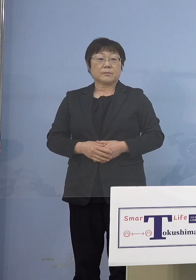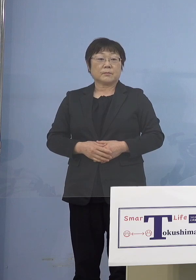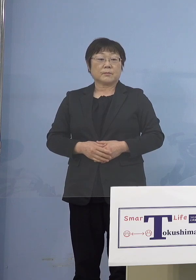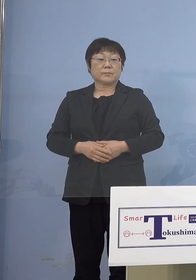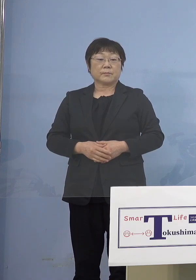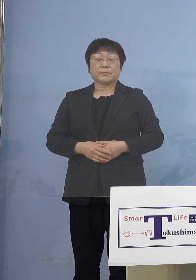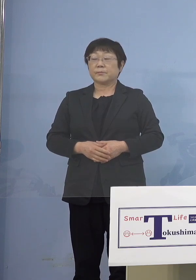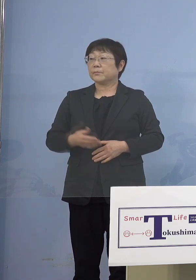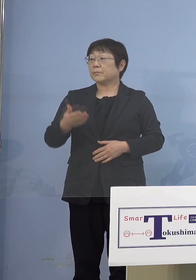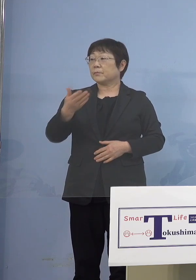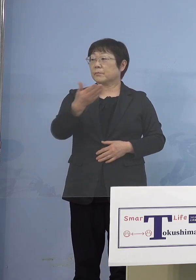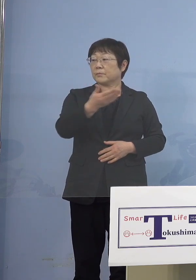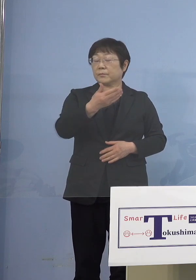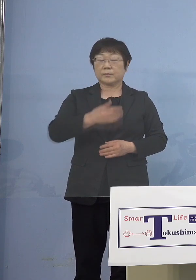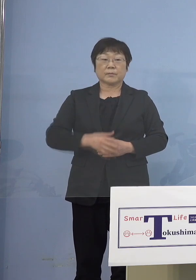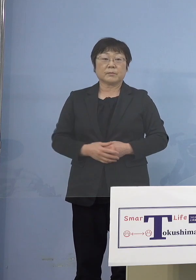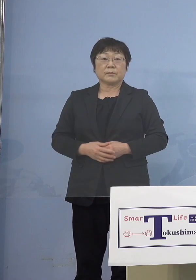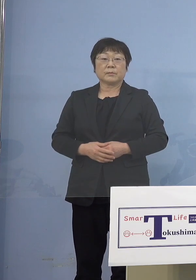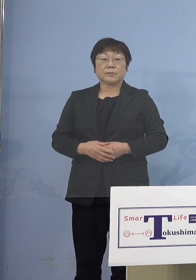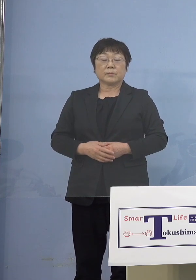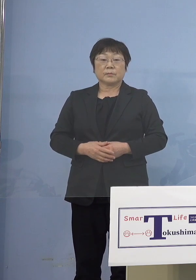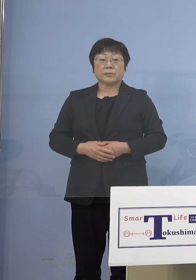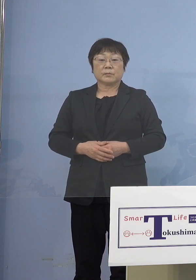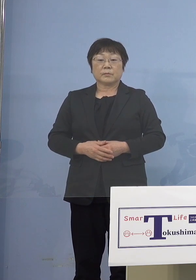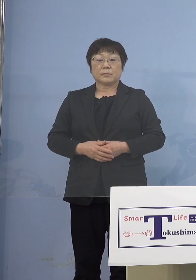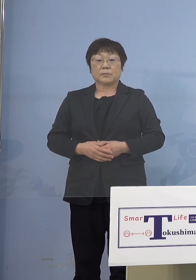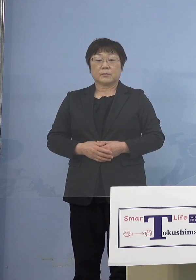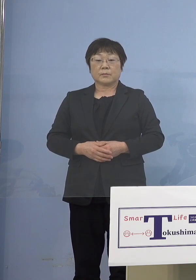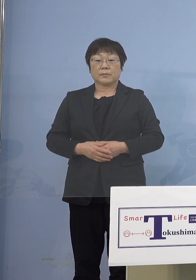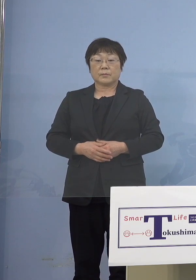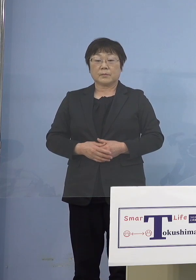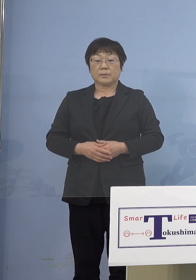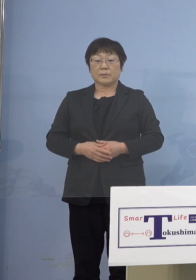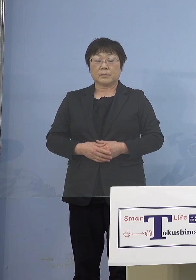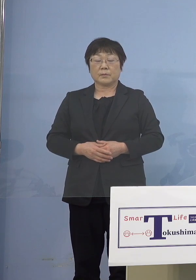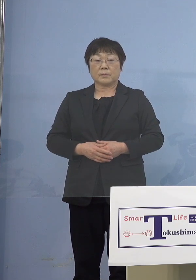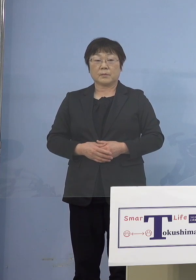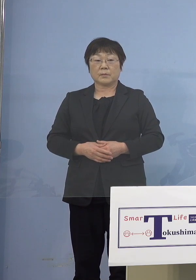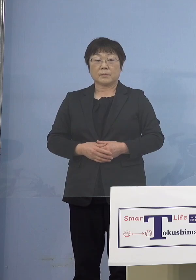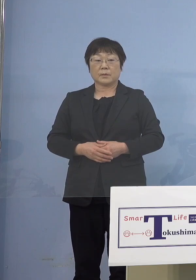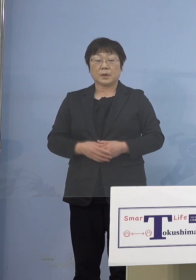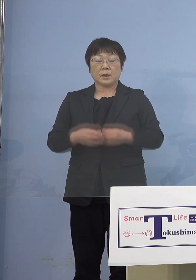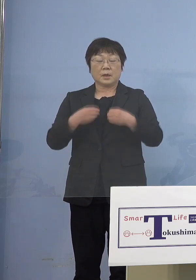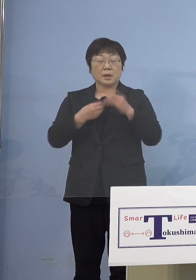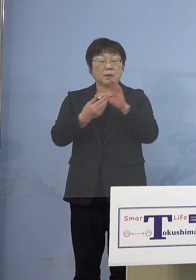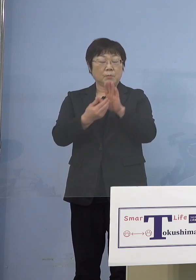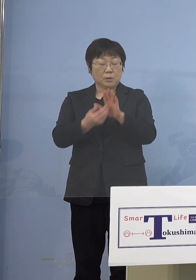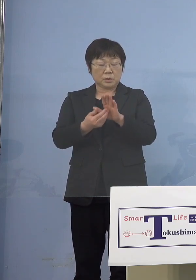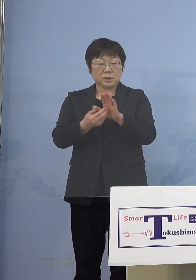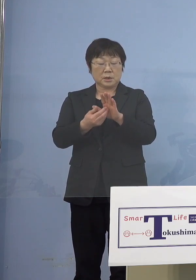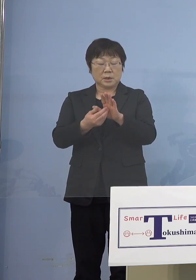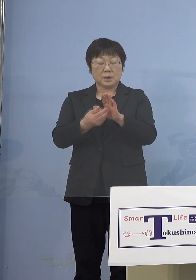（幹事社・四国放送） 次に感染防止対策集中取組期間を